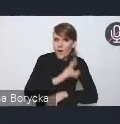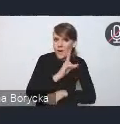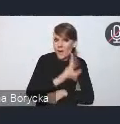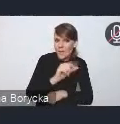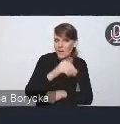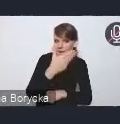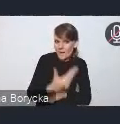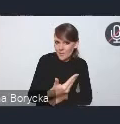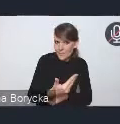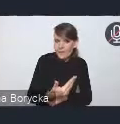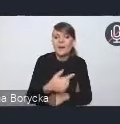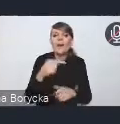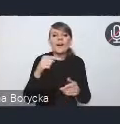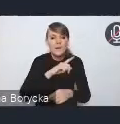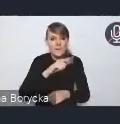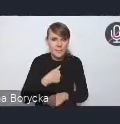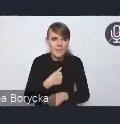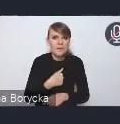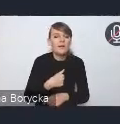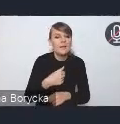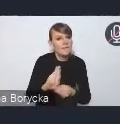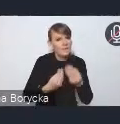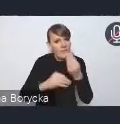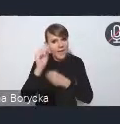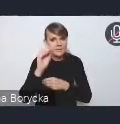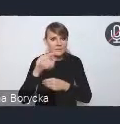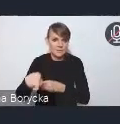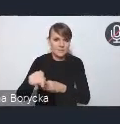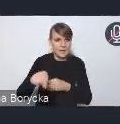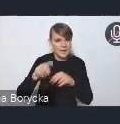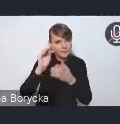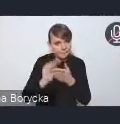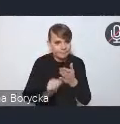poruszamy troszkę szerzej, dostrzegamy te kwestie,